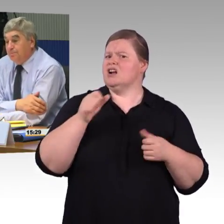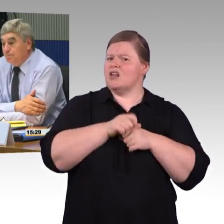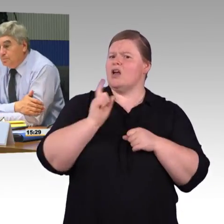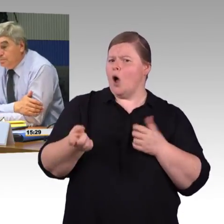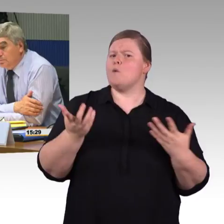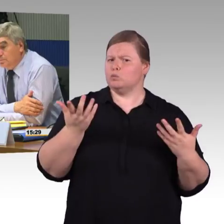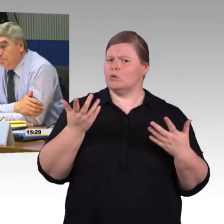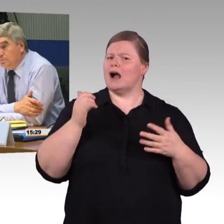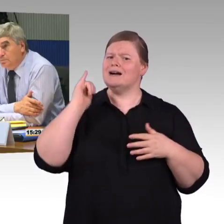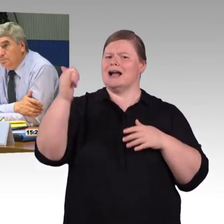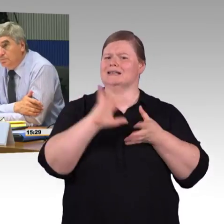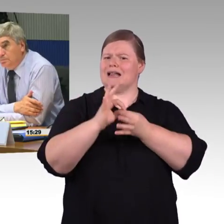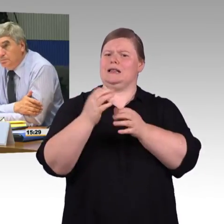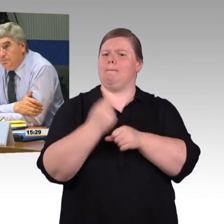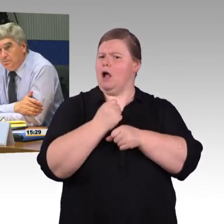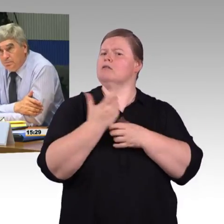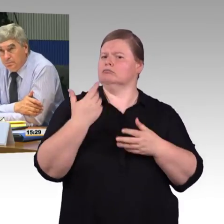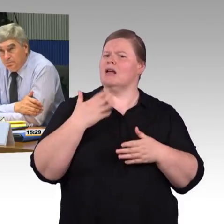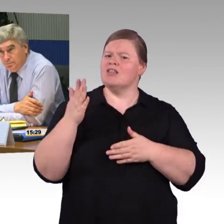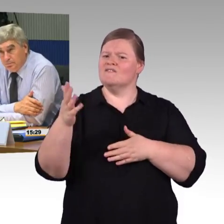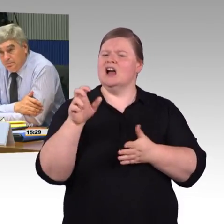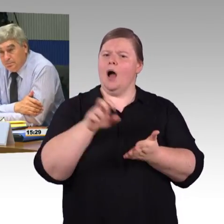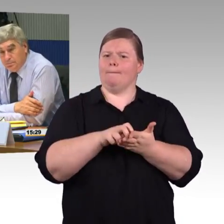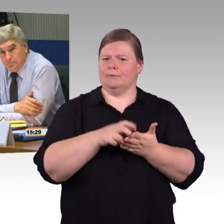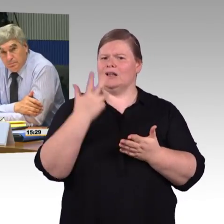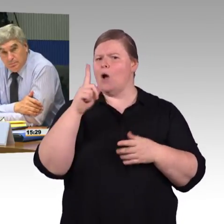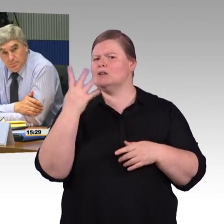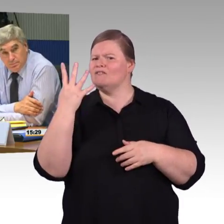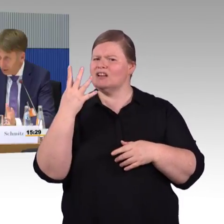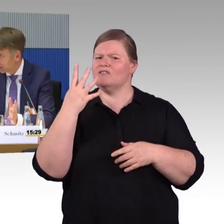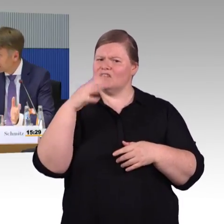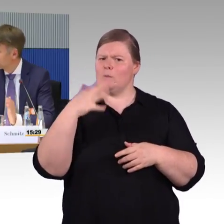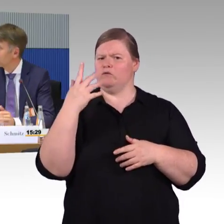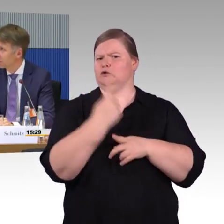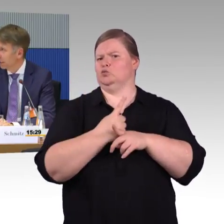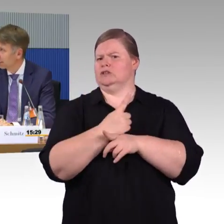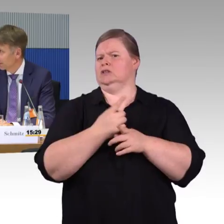dass er ähnlich so schnell, wie jeder andere Passagier reisen kann. (Rednerwechsel) Ja, ich sage mal, da kann ich jetzt nicht widersprechen.